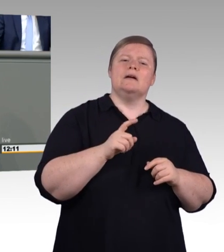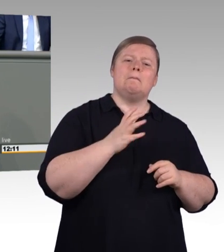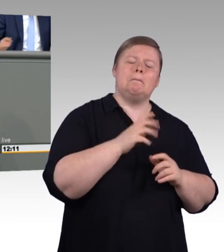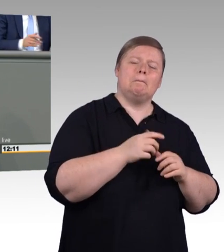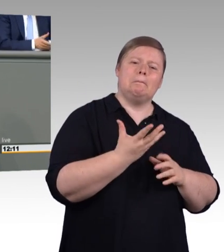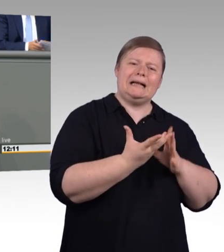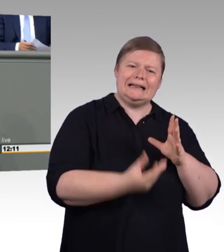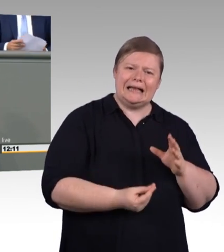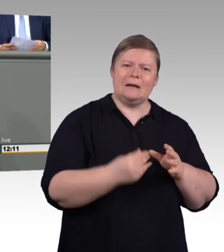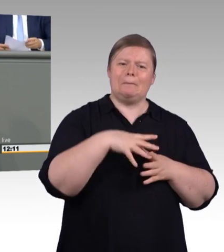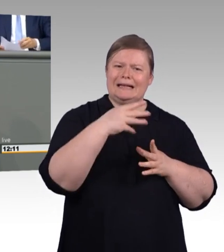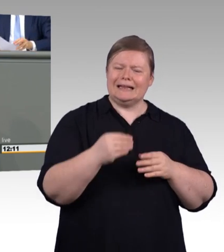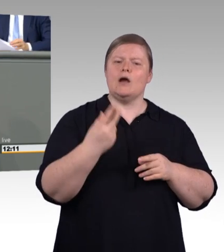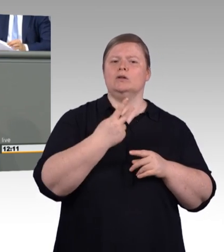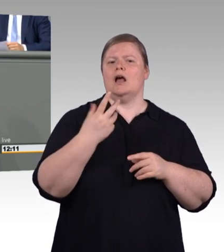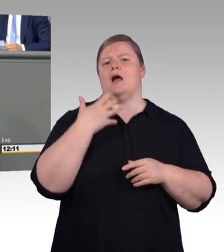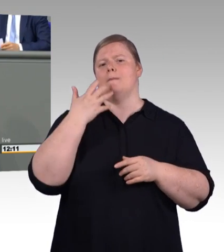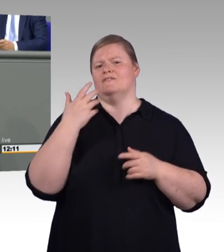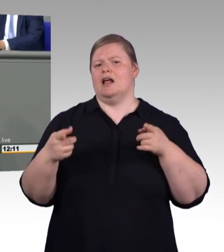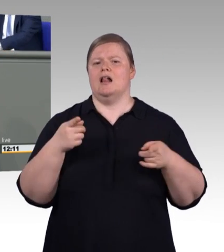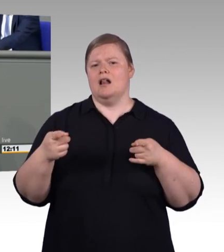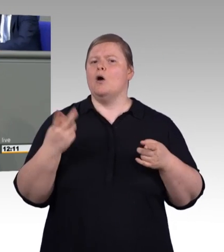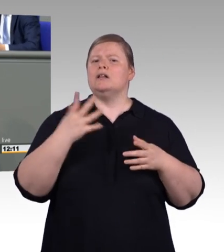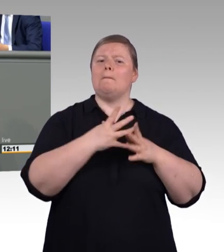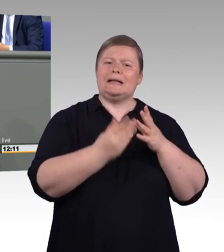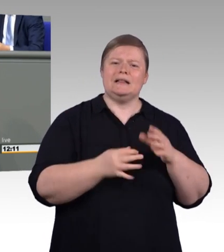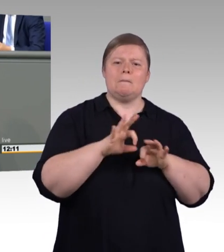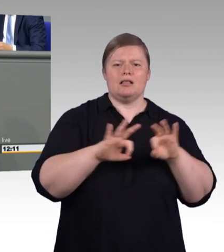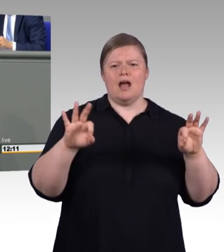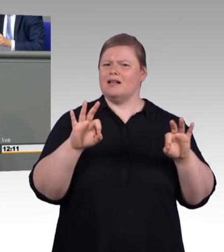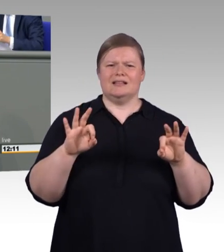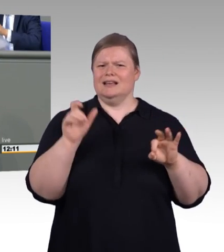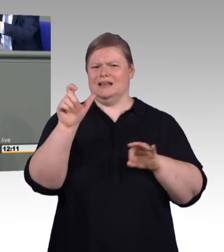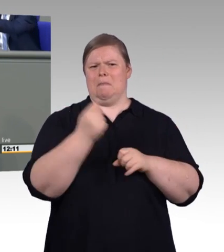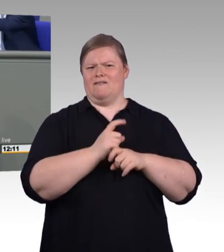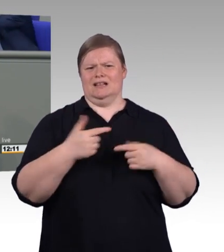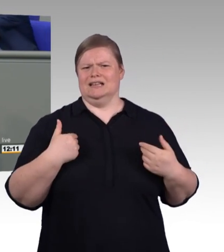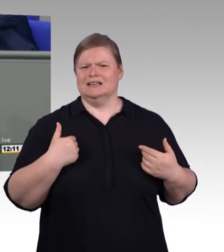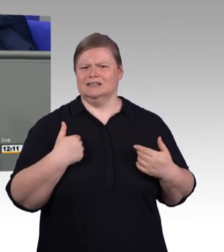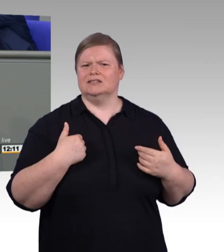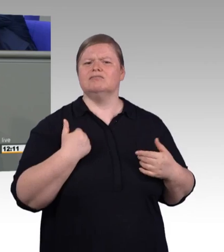Und auf diese Art und Weise empfinde ich so manchen, der an dieser Stelle damit hadert als wenn wer sagen würde, wir führen sie zum Wasser,